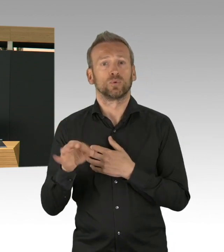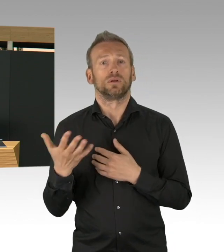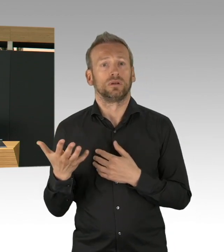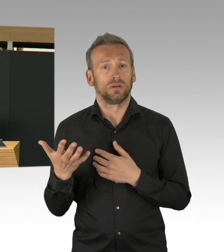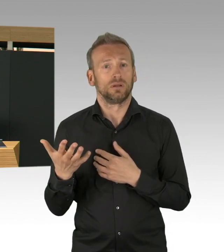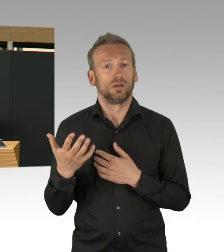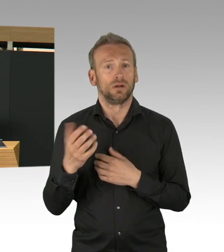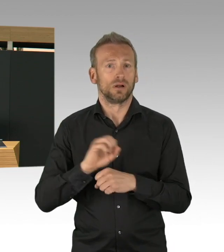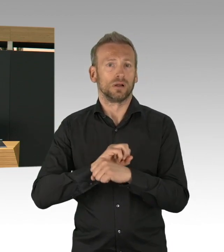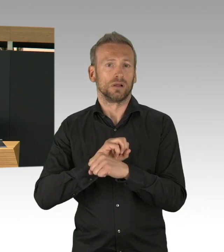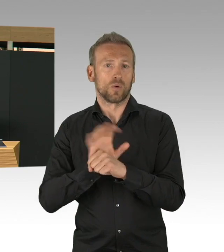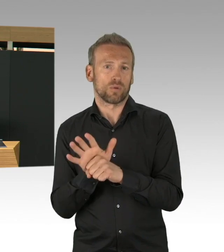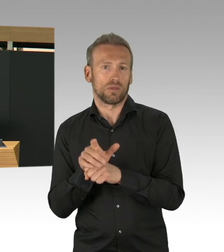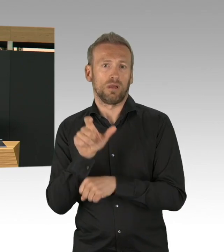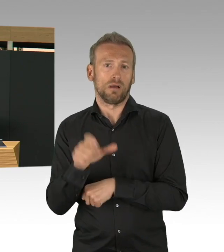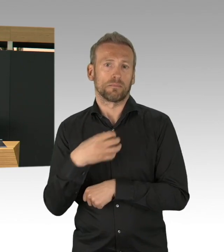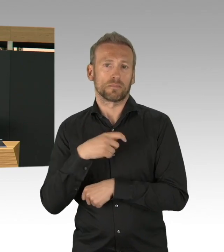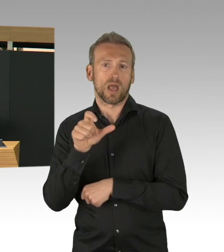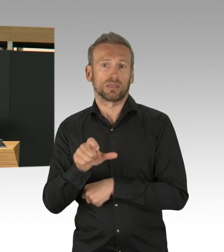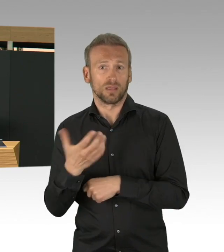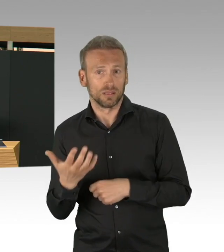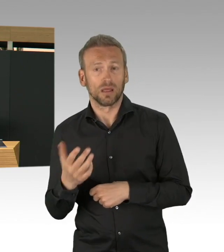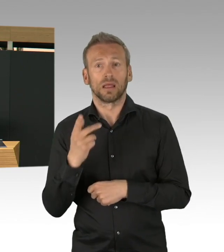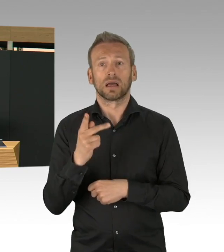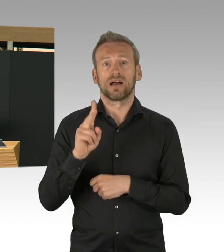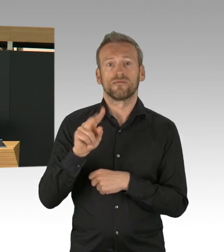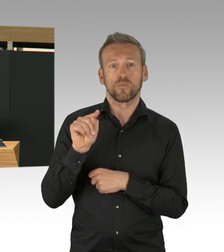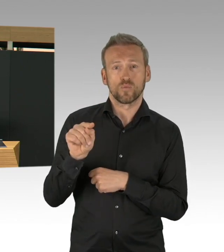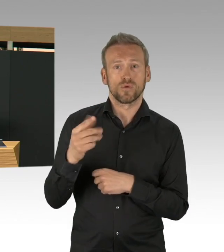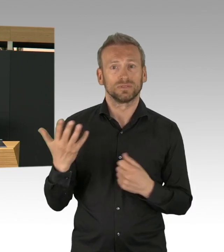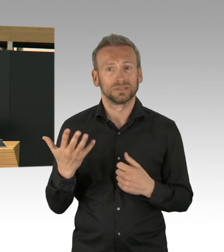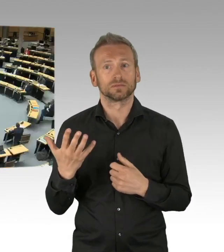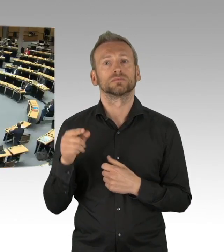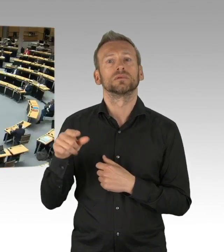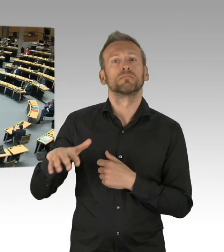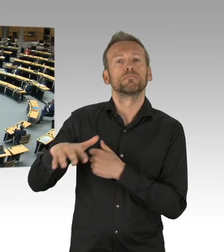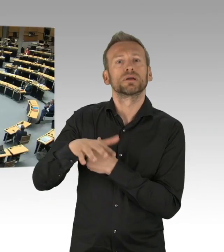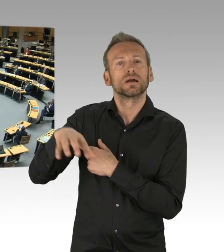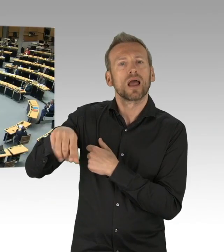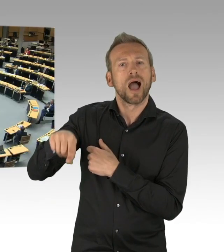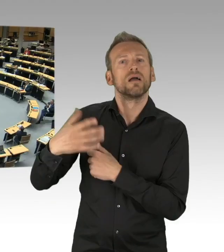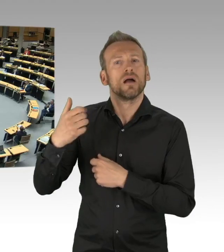aber hier haben sie einfach finde ich eine gute Leistung erbracht. Wir haben–